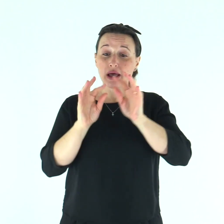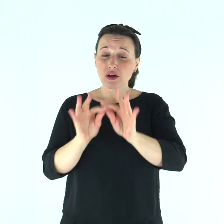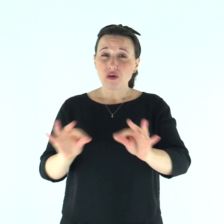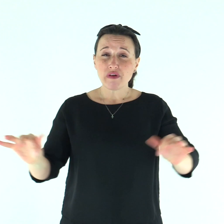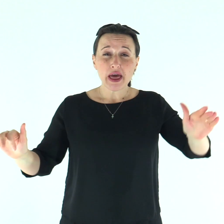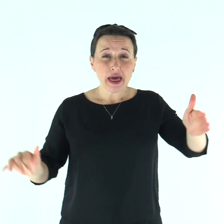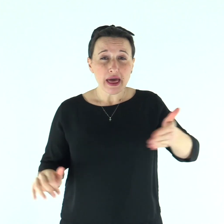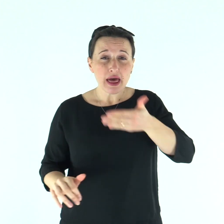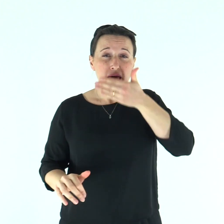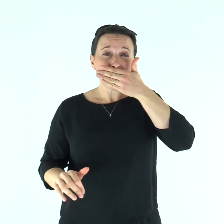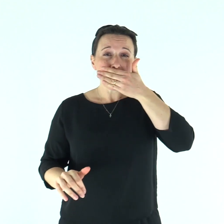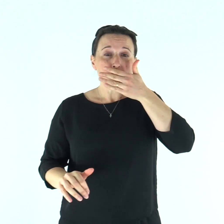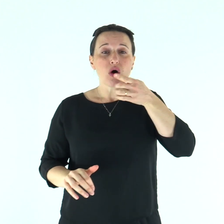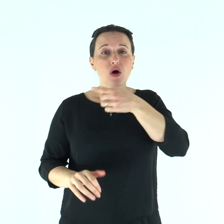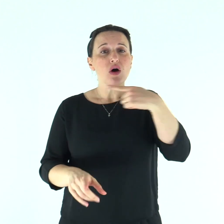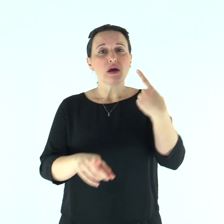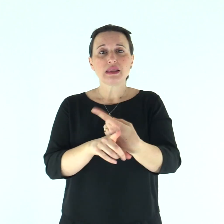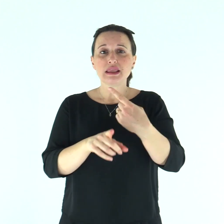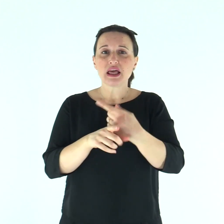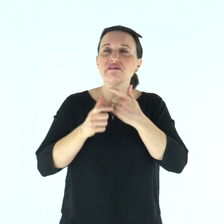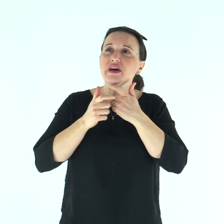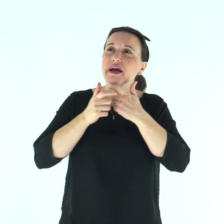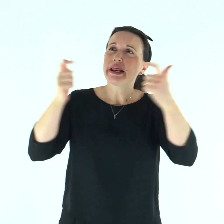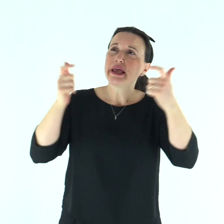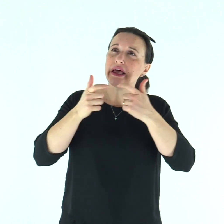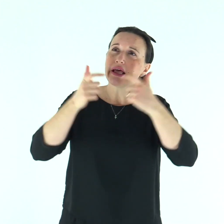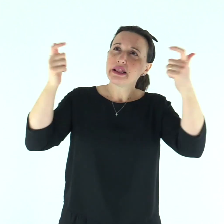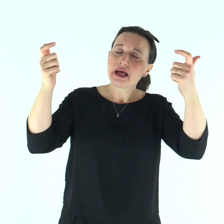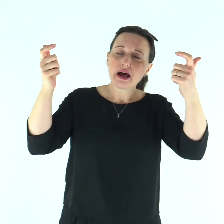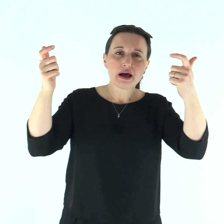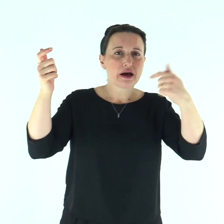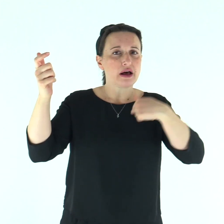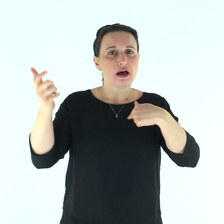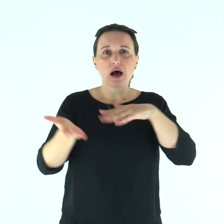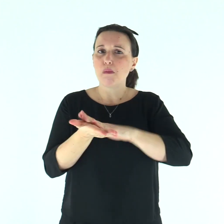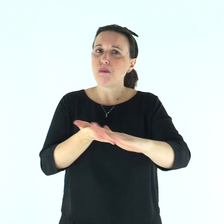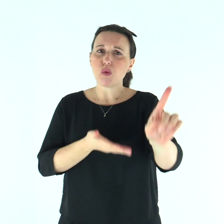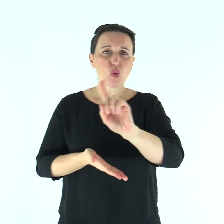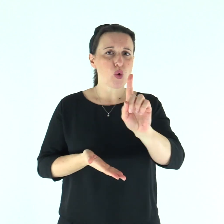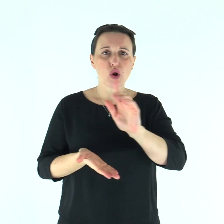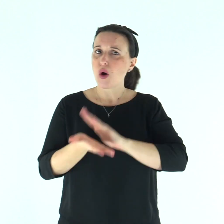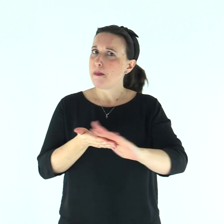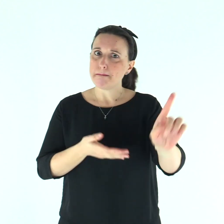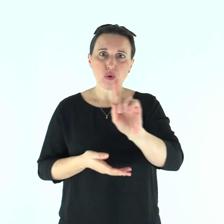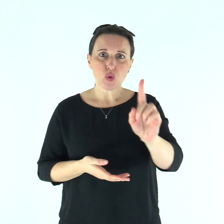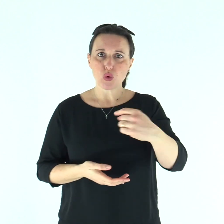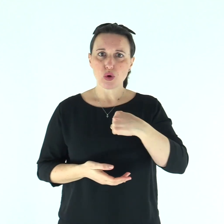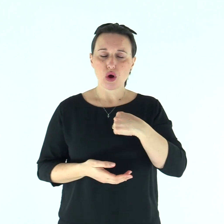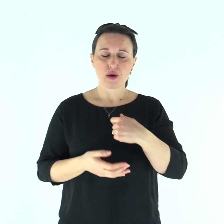velato fino al labbro superiore, andrà gridando: "Impuro! Impuro!".